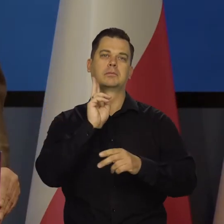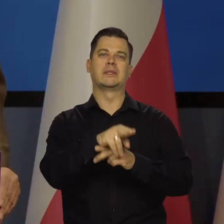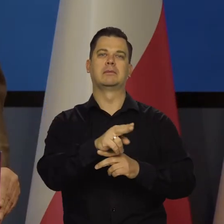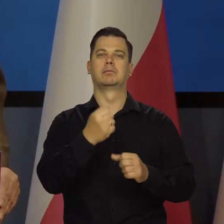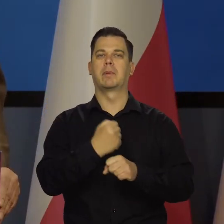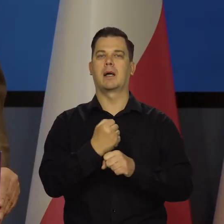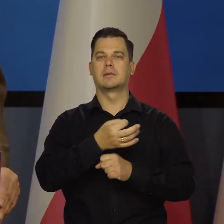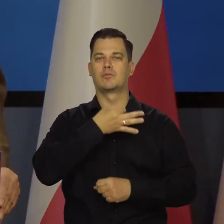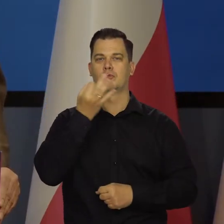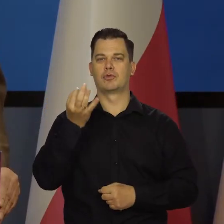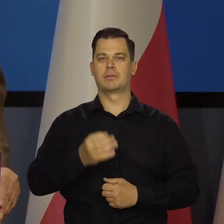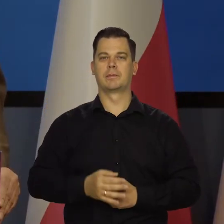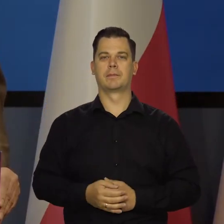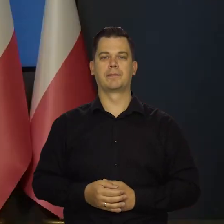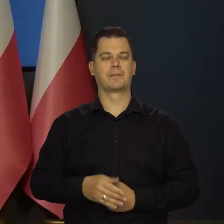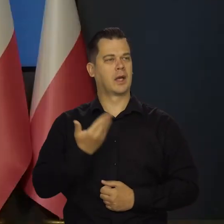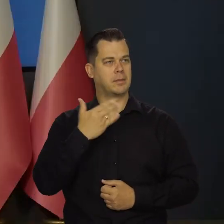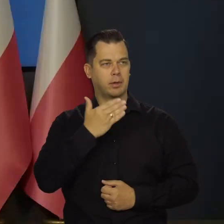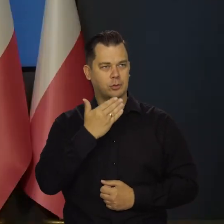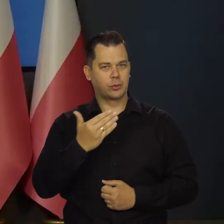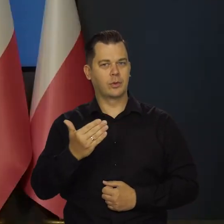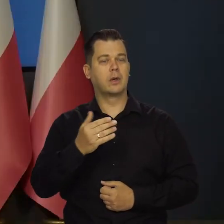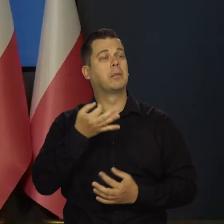Proszę o pytania. -Bardzo prosimy o pytania.